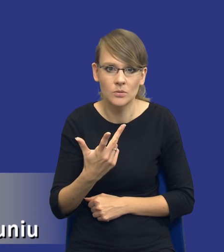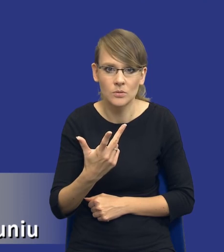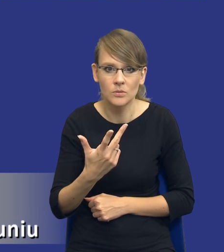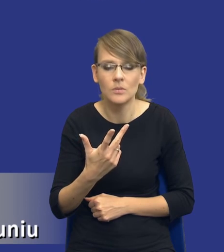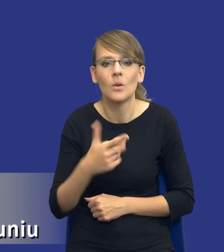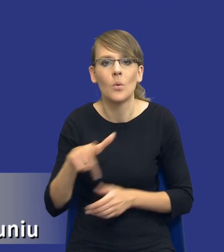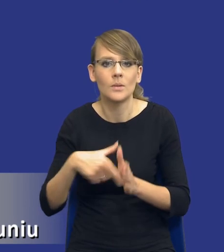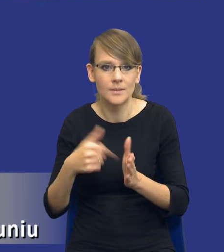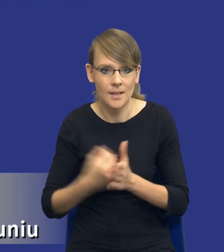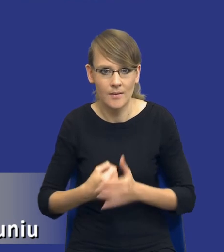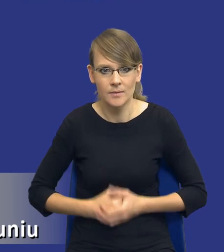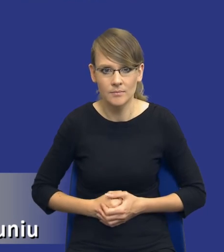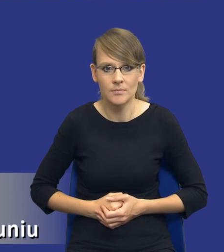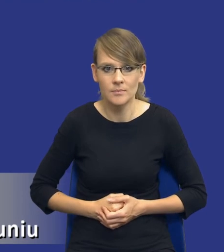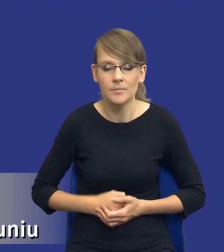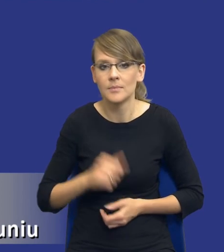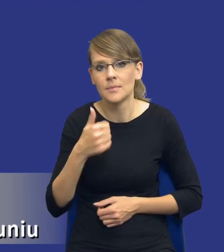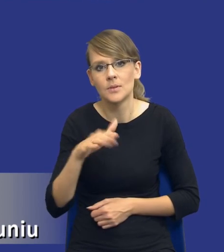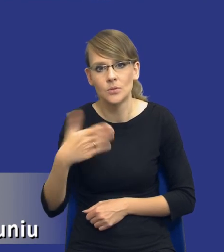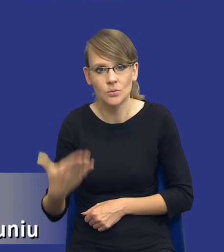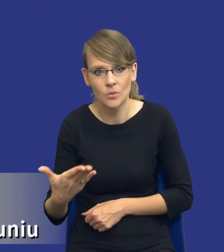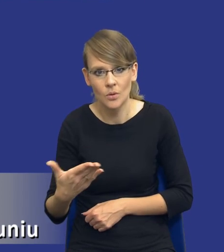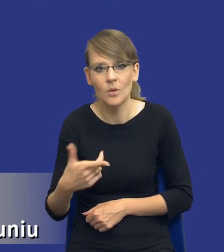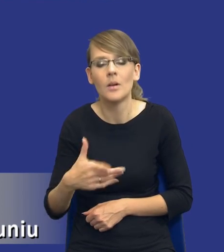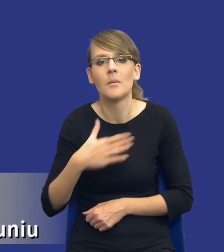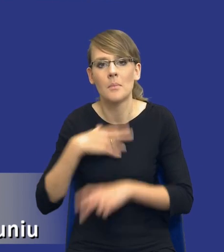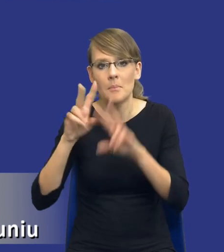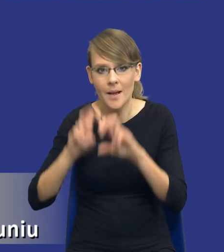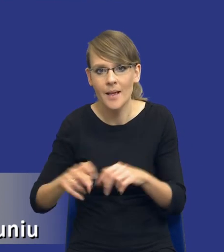ustawy. Bo z jednej strony mamy właśnie badanie możliwości zaspokojenia